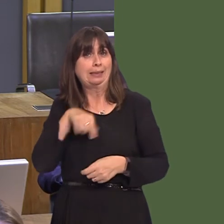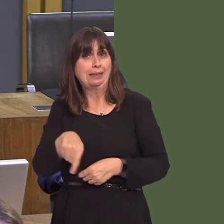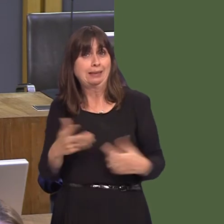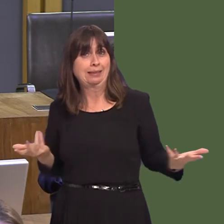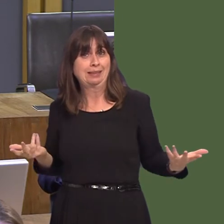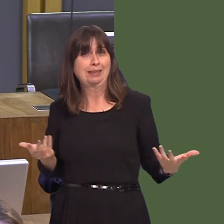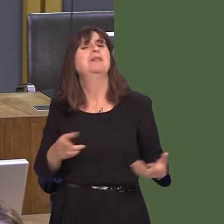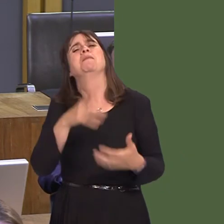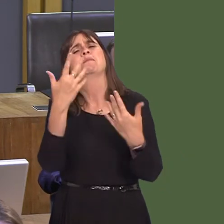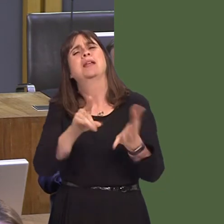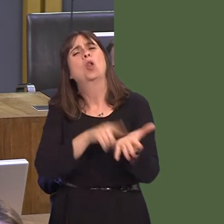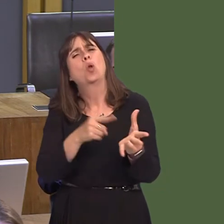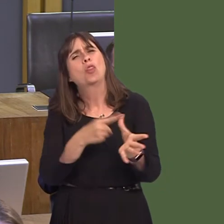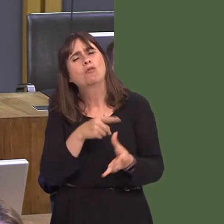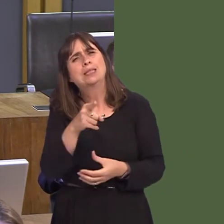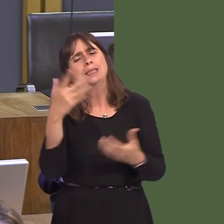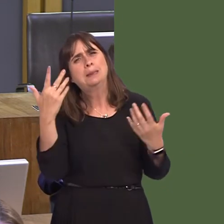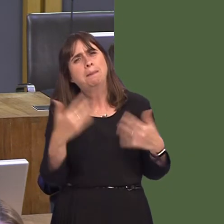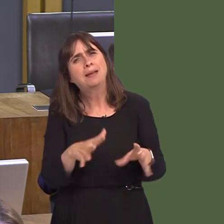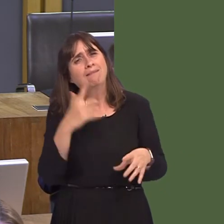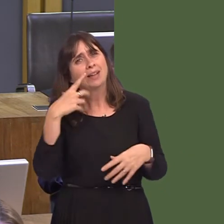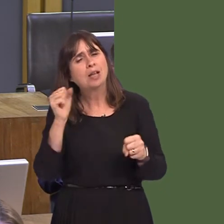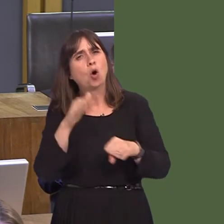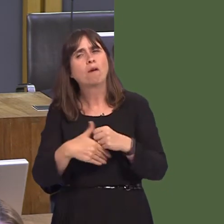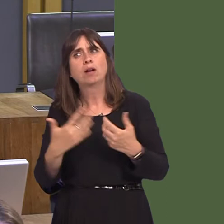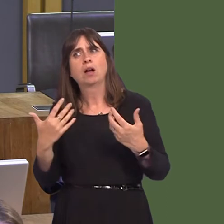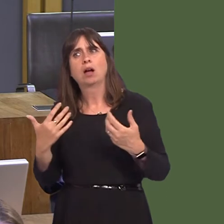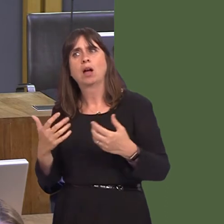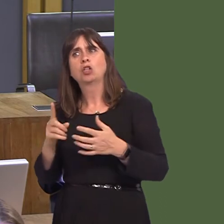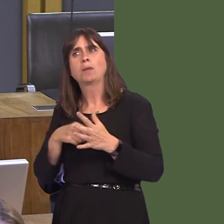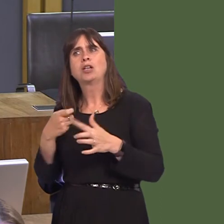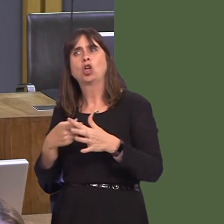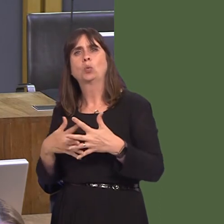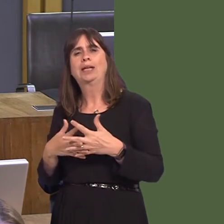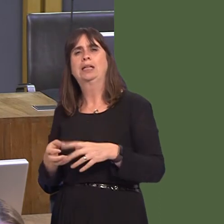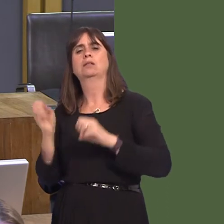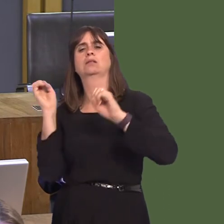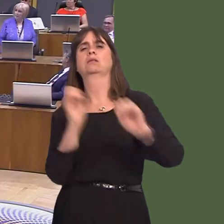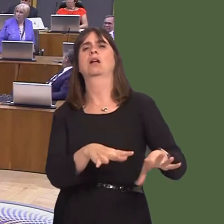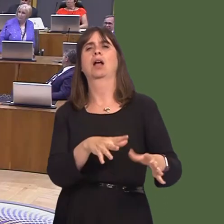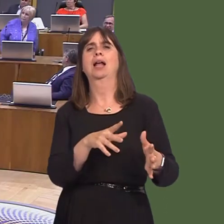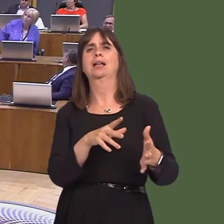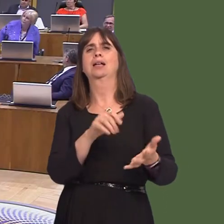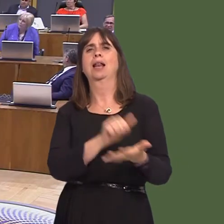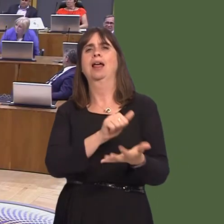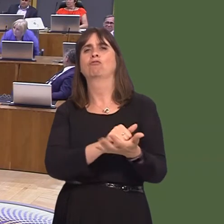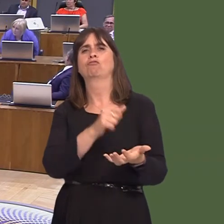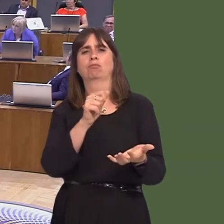information from local authorities that there has been any illegal dumping of Japanese knotweed in our landfill sites? Carwyn Jones AM: Not that I'm aware of, but